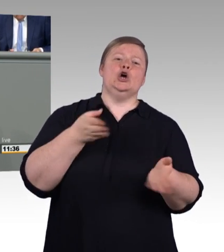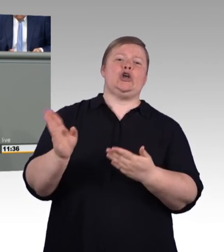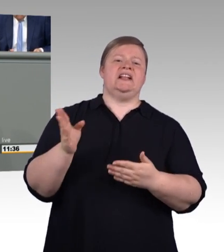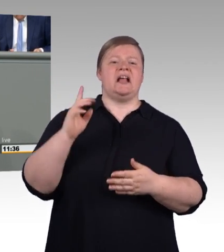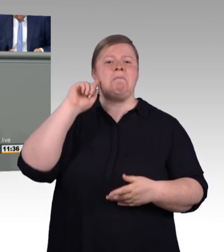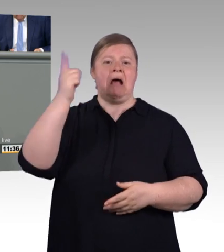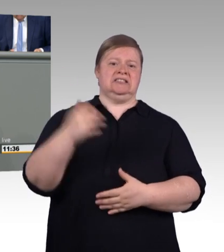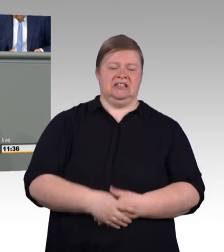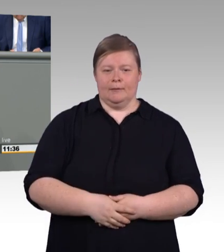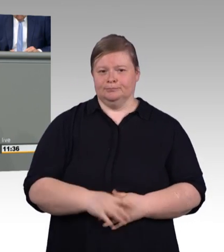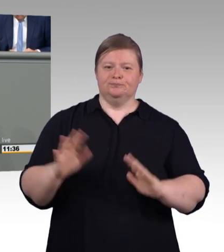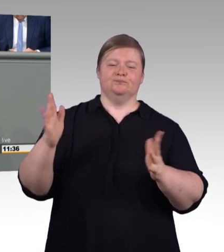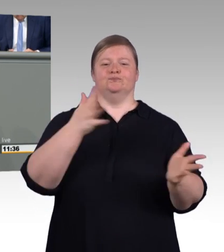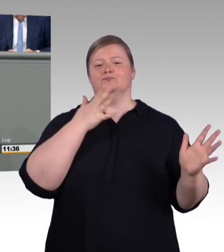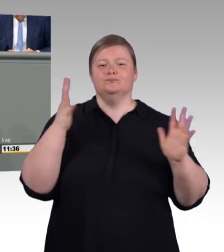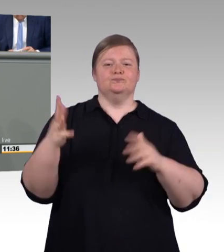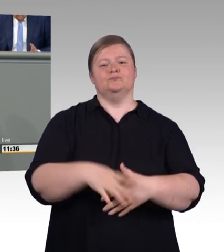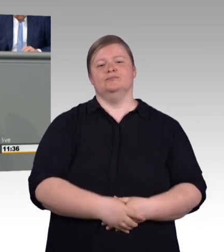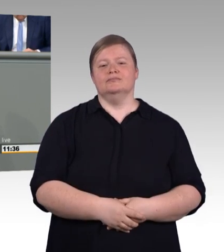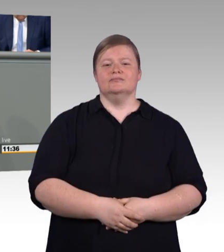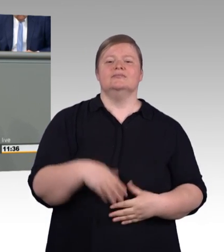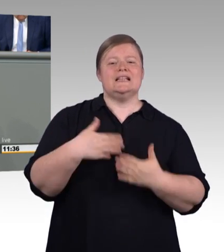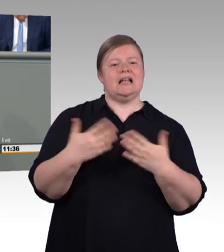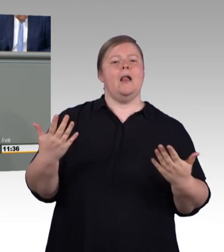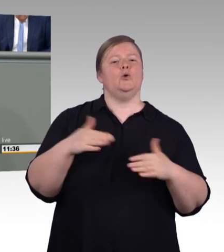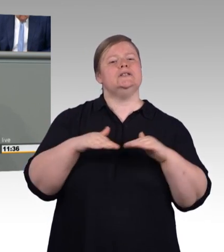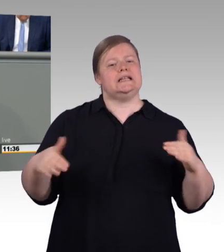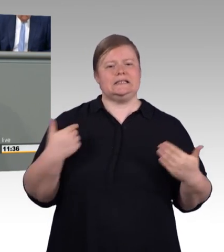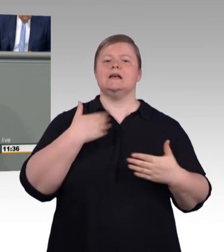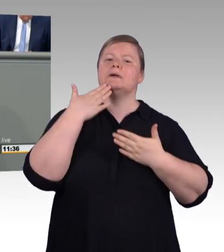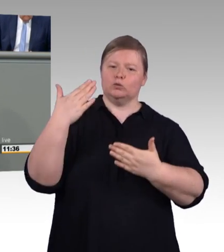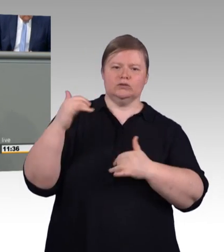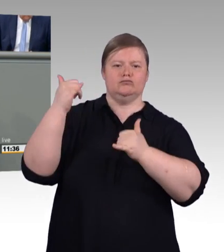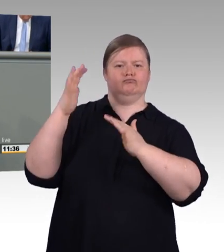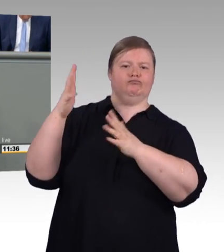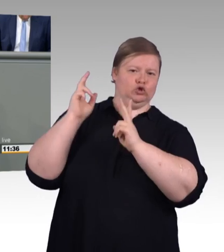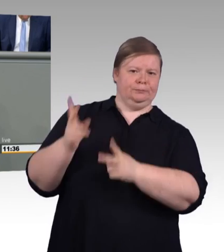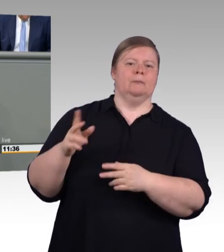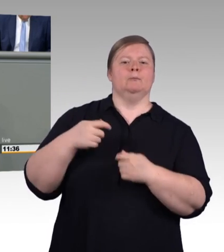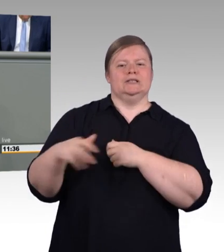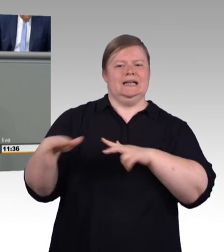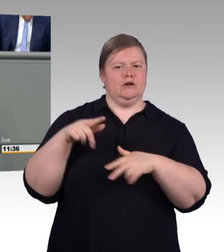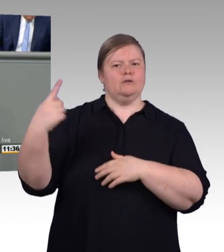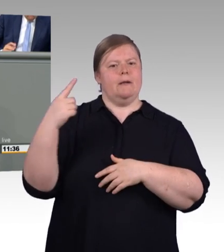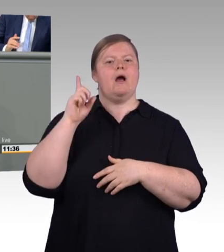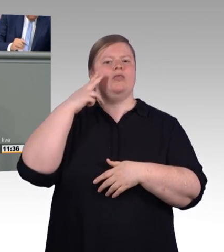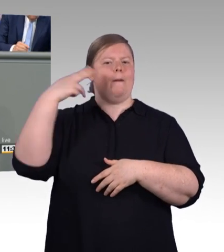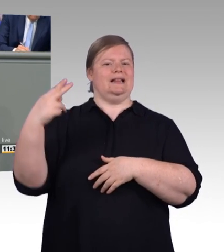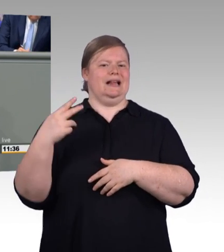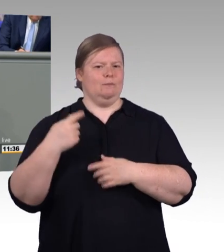verspricht uns im Titel eine, ich zitiere, „Modernisierung und Stärkung der beruflichen Bildung“.